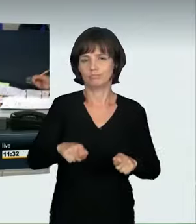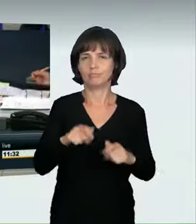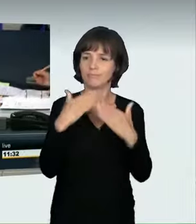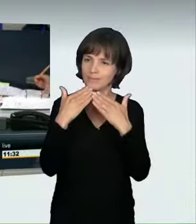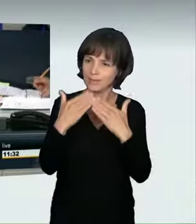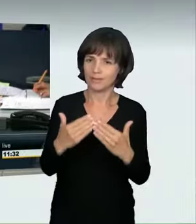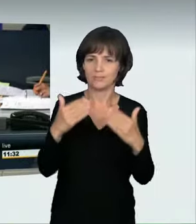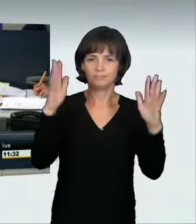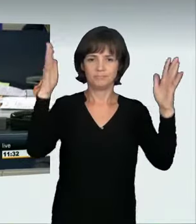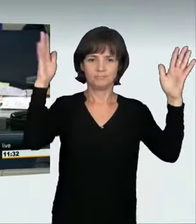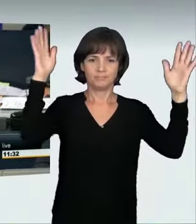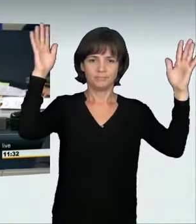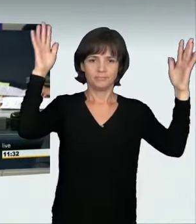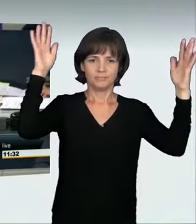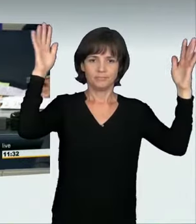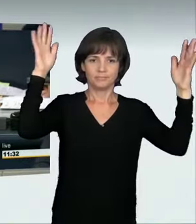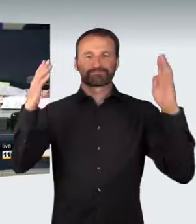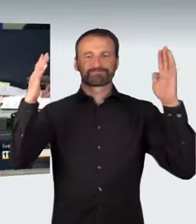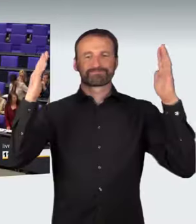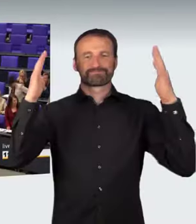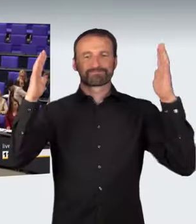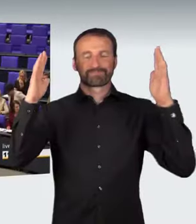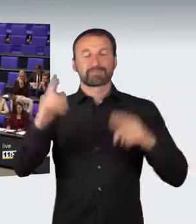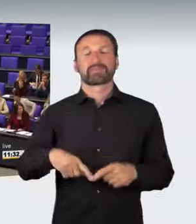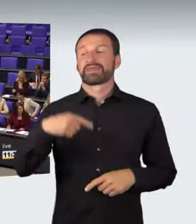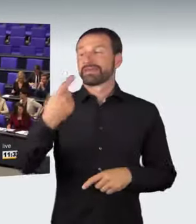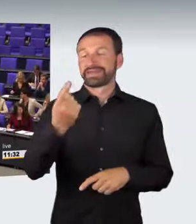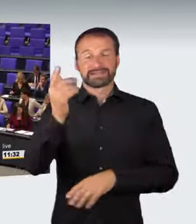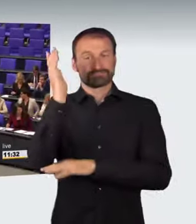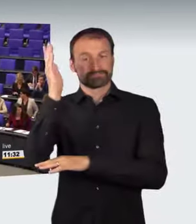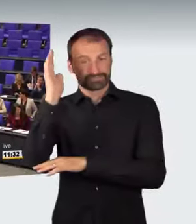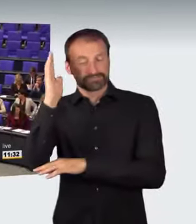(Präsidium): Jörn Wunderlich hat jetzt als nächster Redner für die Fraktion Die Linke das Wort.